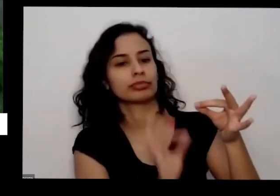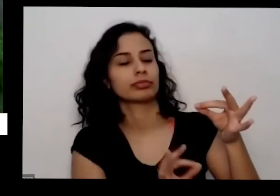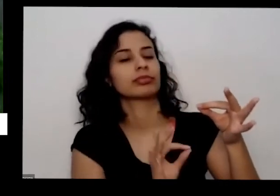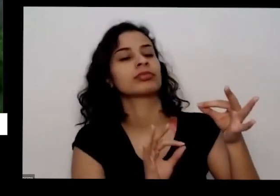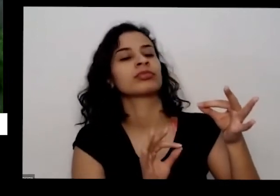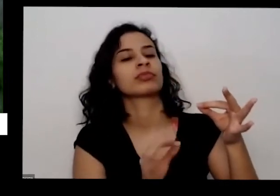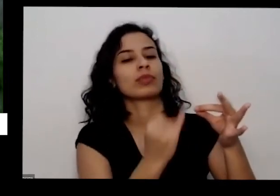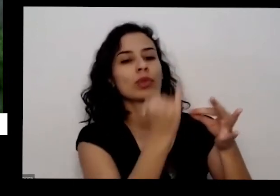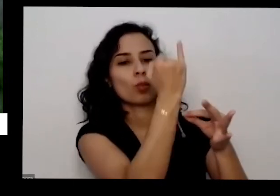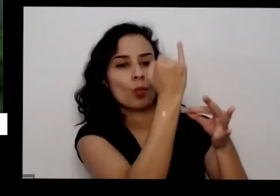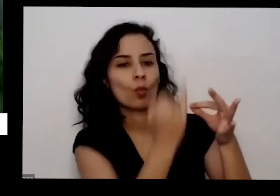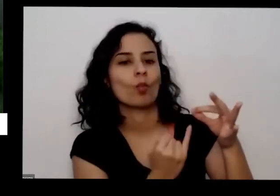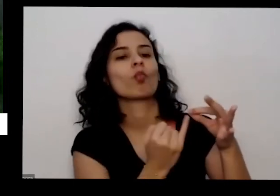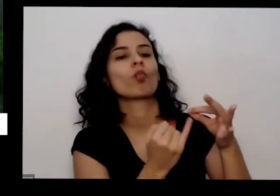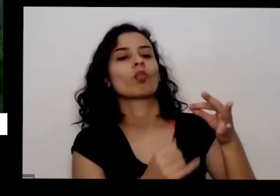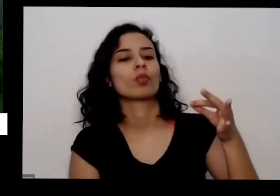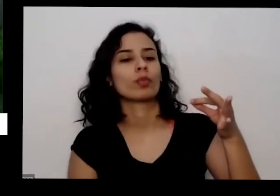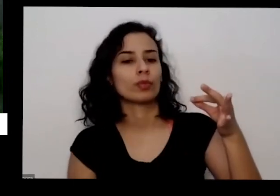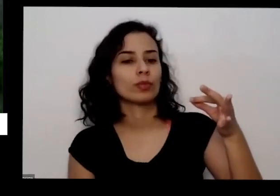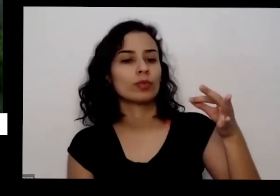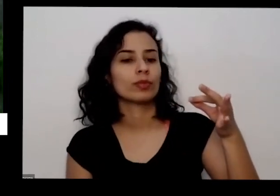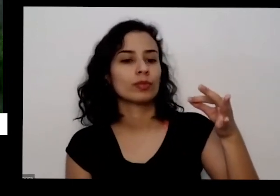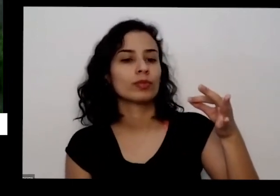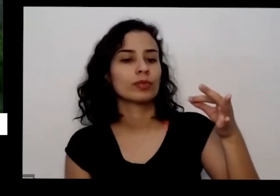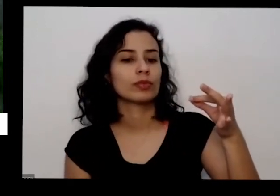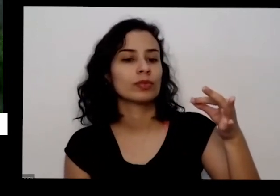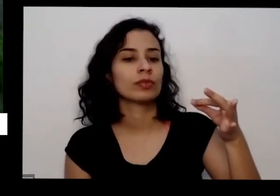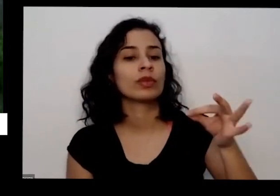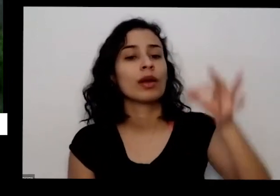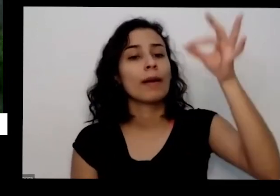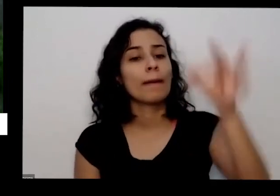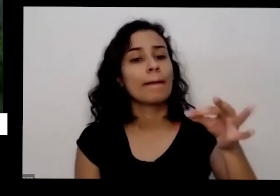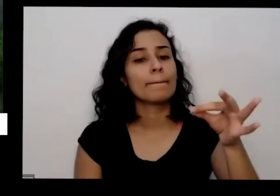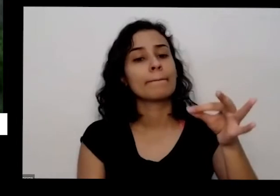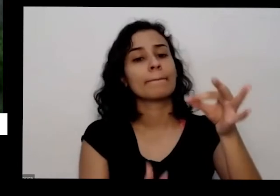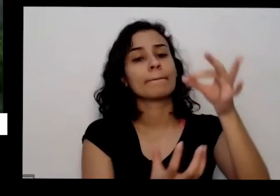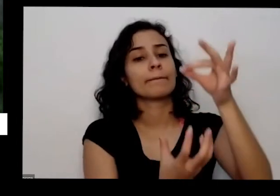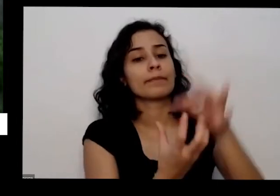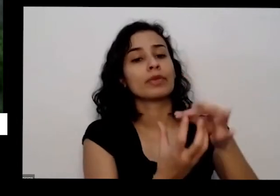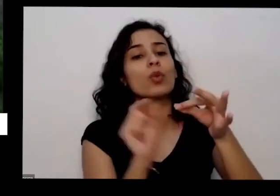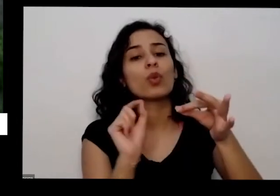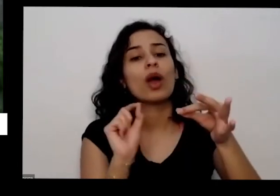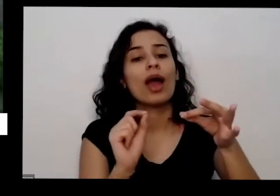e tira as folhas daqui de baixo e Coloca ele dentro do copo da água ou dentro de um